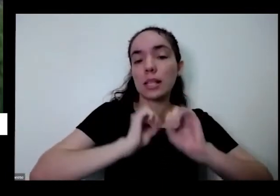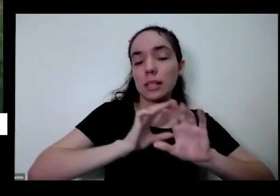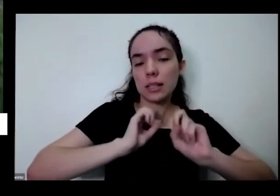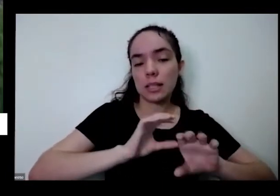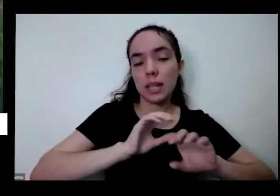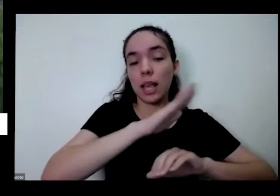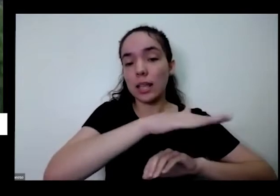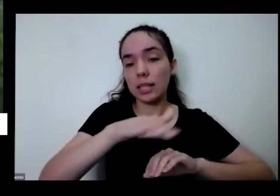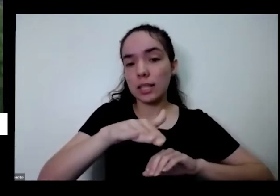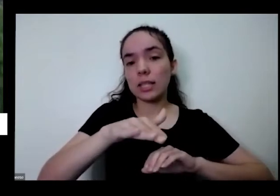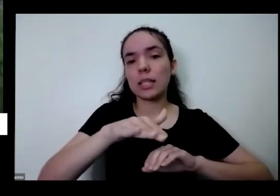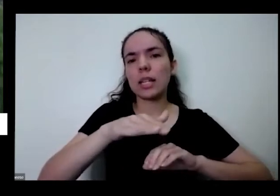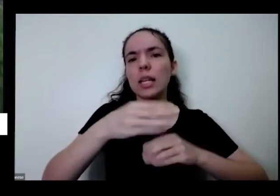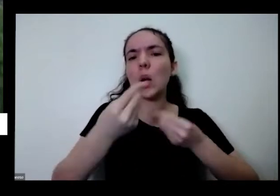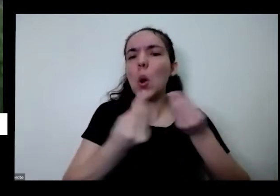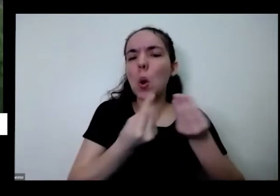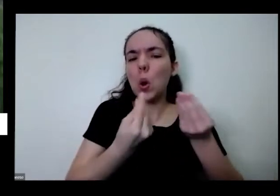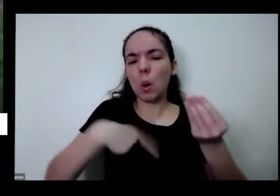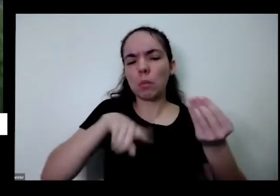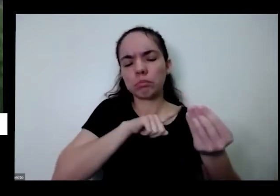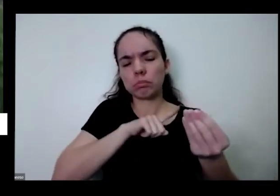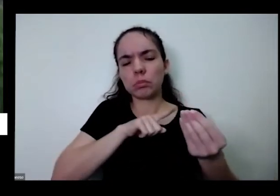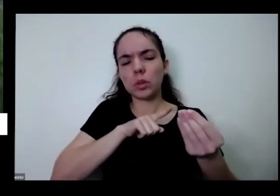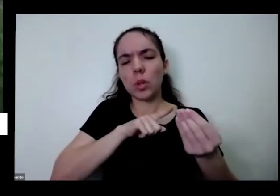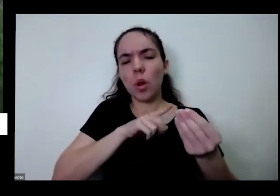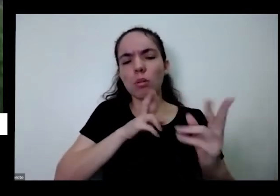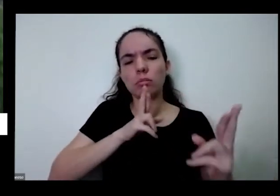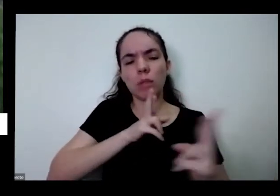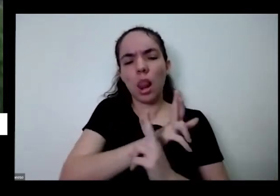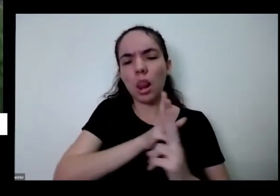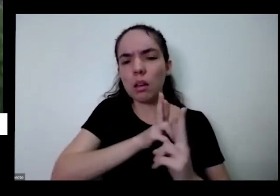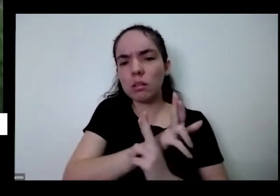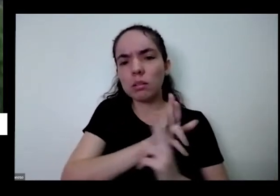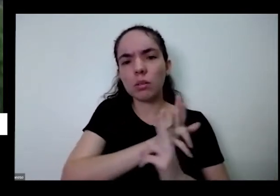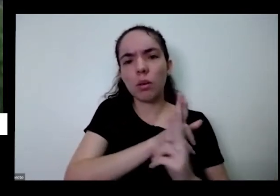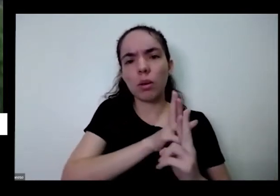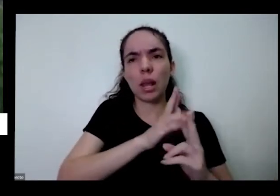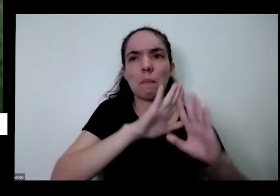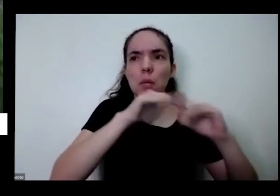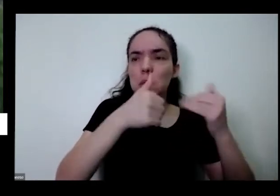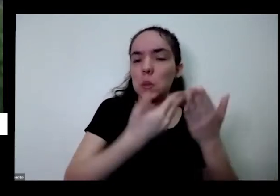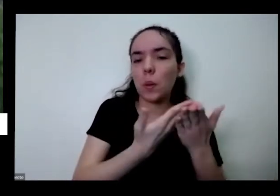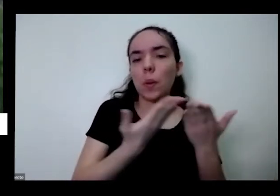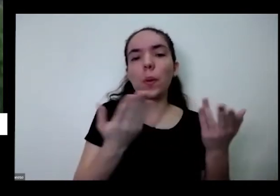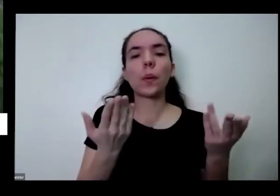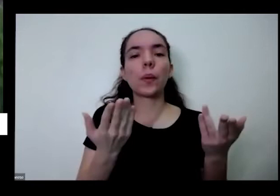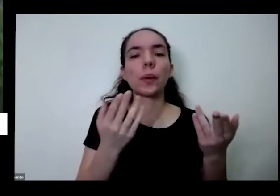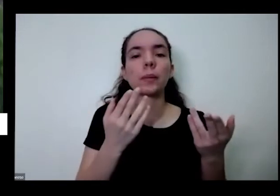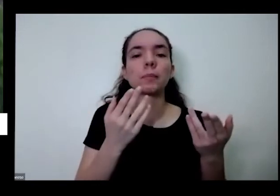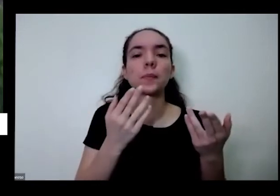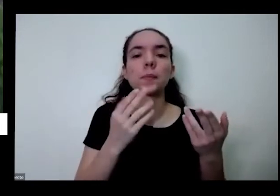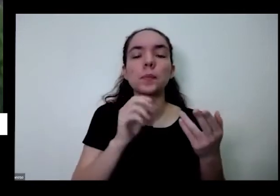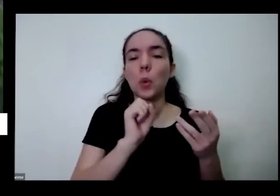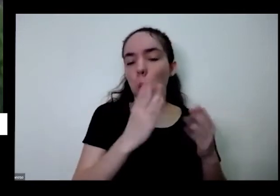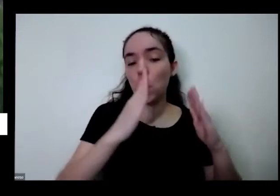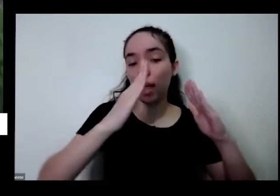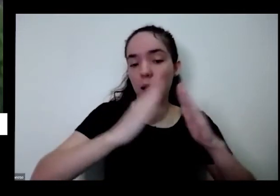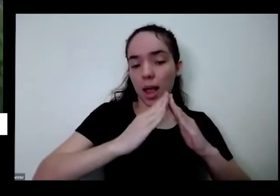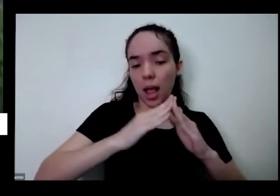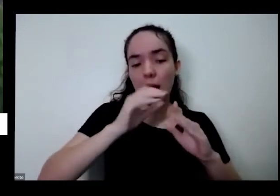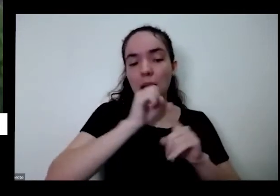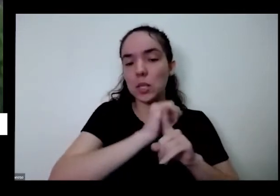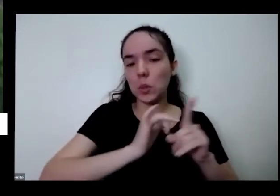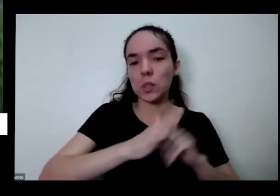tem que ser no nosso relacionamento também na escola na em casa na sociedade que é ter um